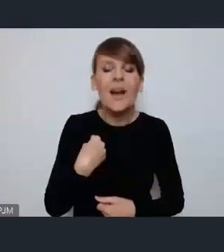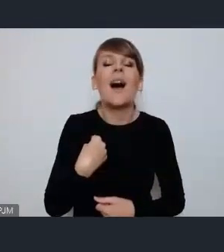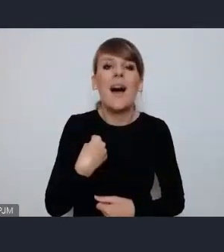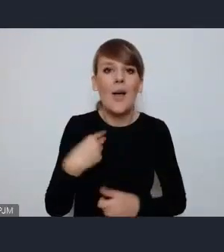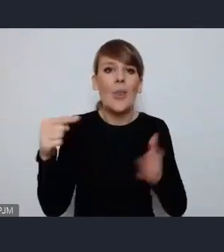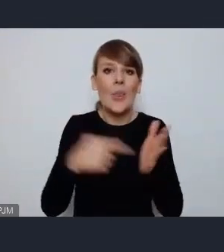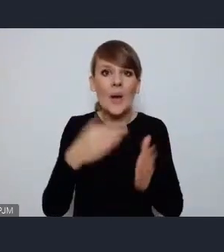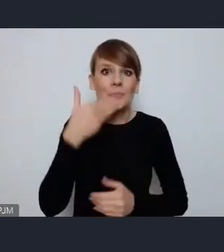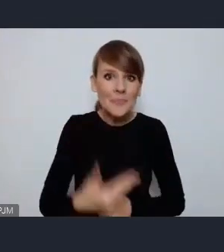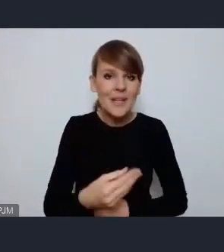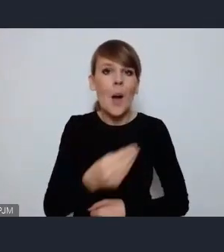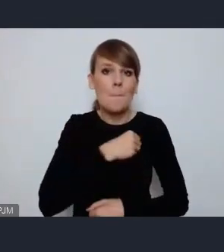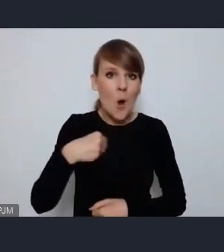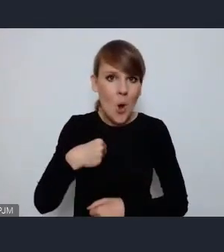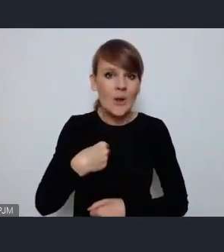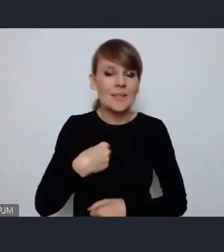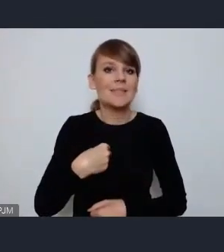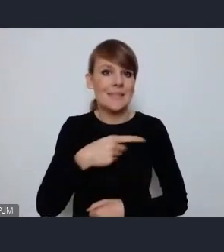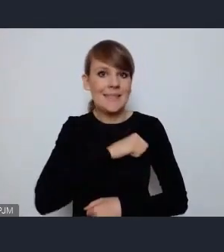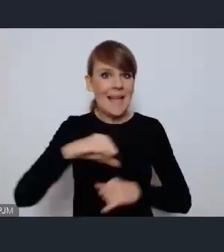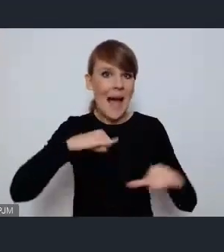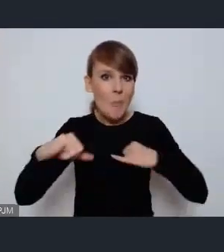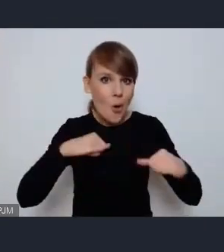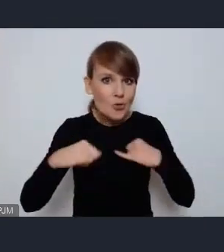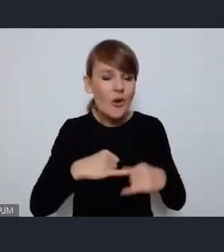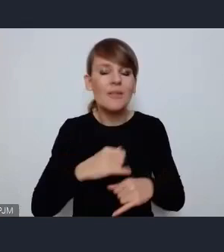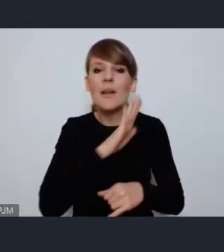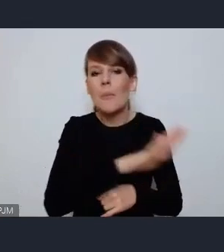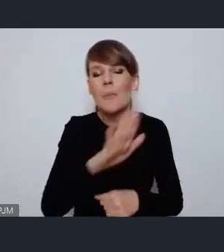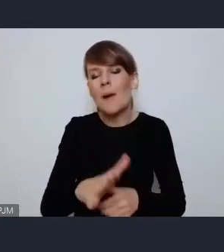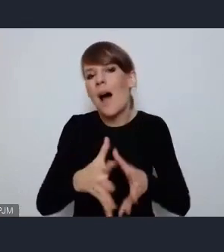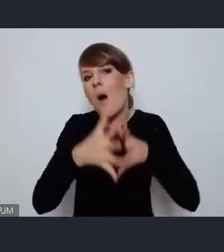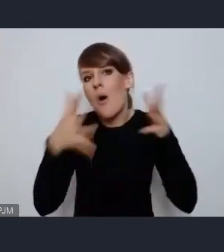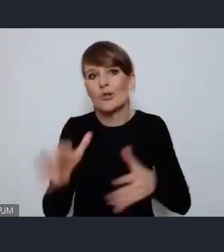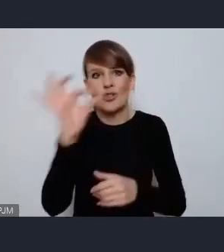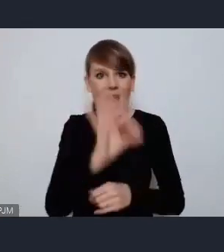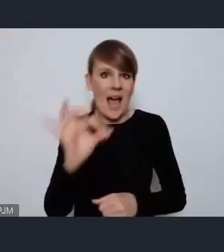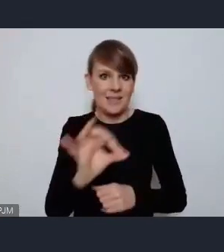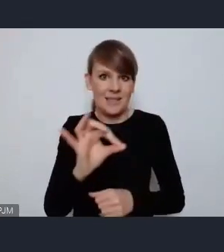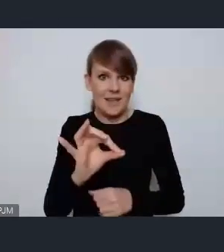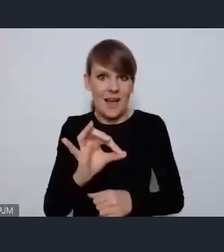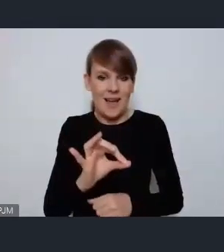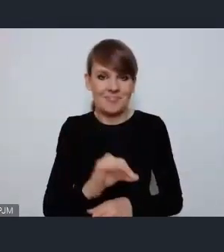polskim samorządowcom ogromną szansę i możliwość aby z jednej strony zaprezentować